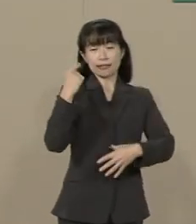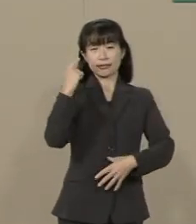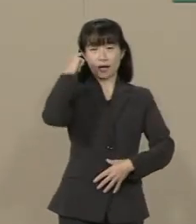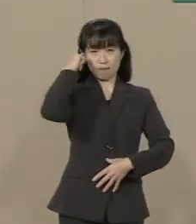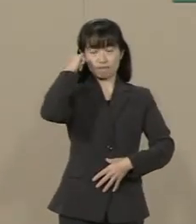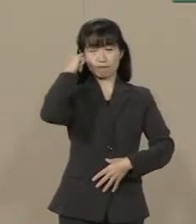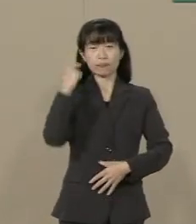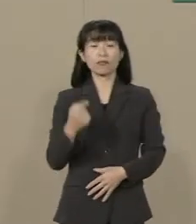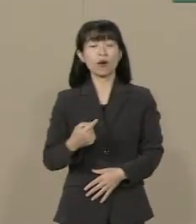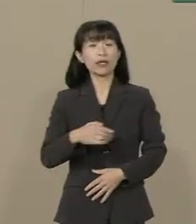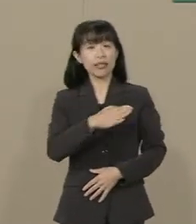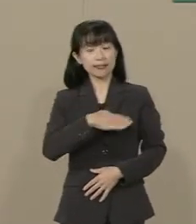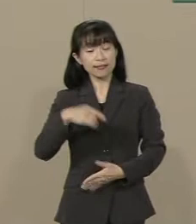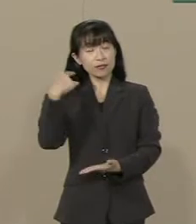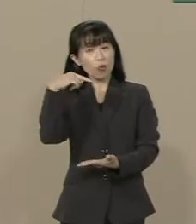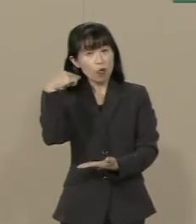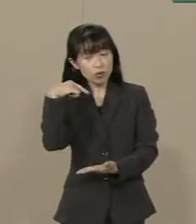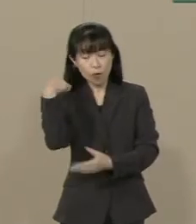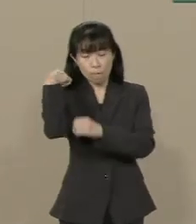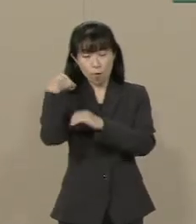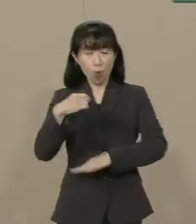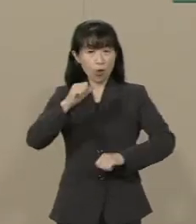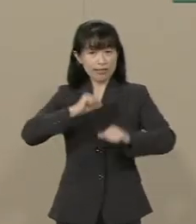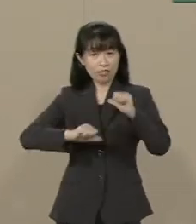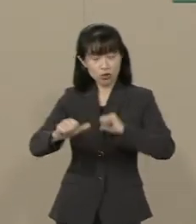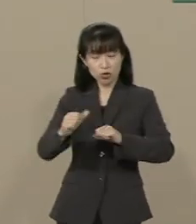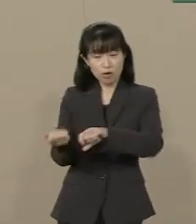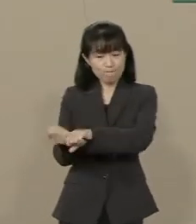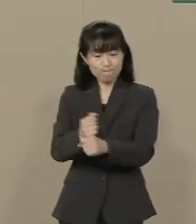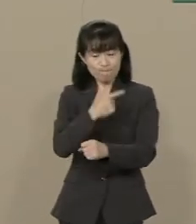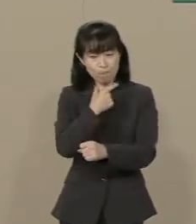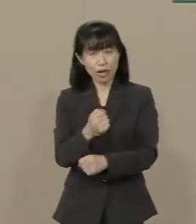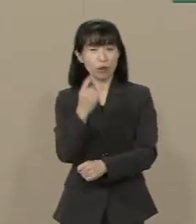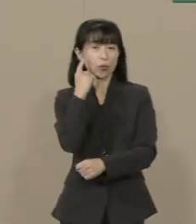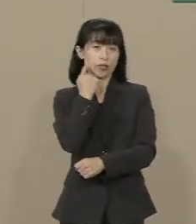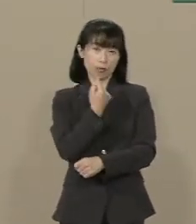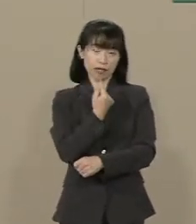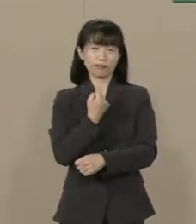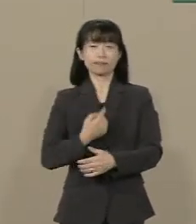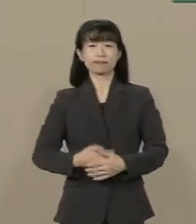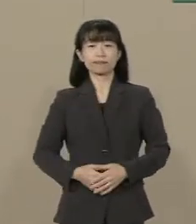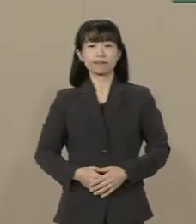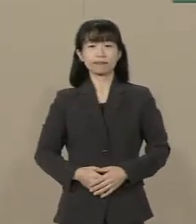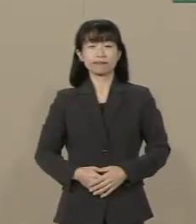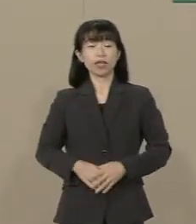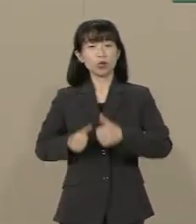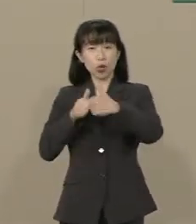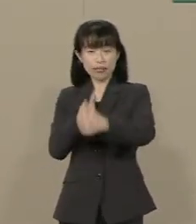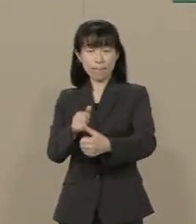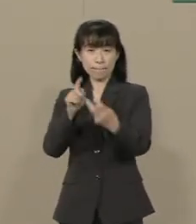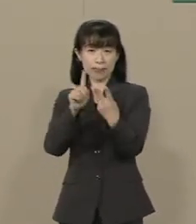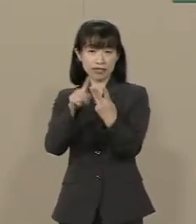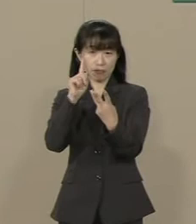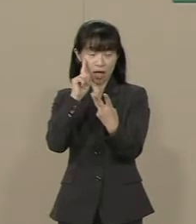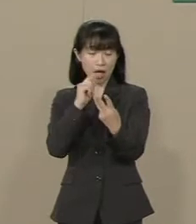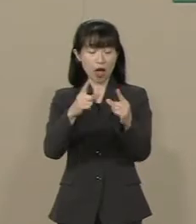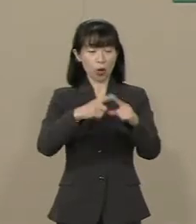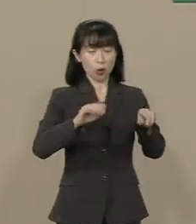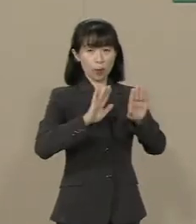教育にも本来の自由を取り戻して いきたいと思っております ３つ目は国防の強化です